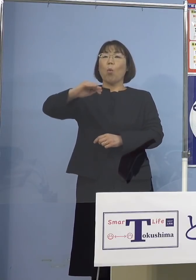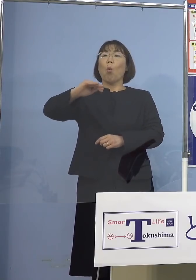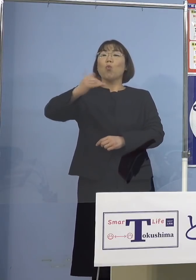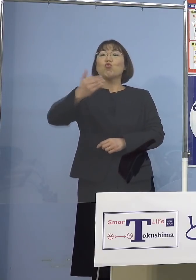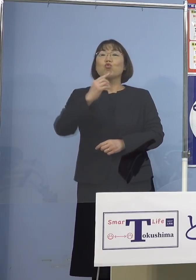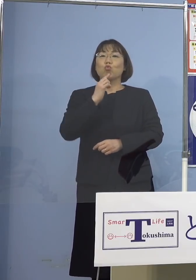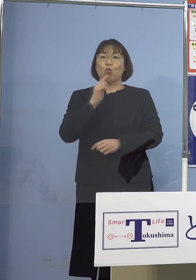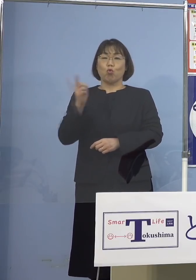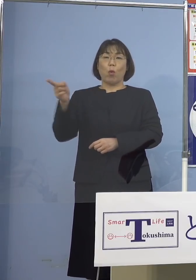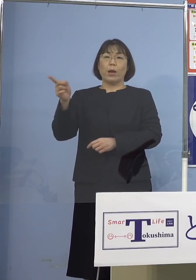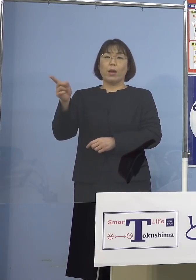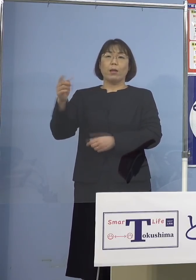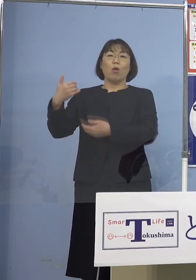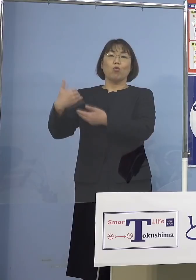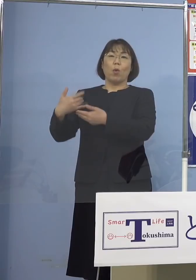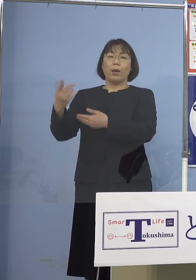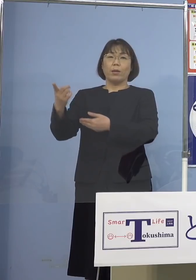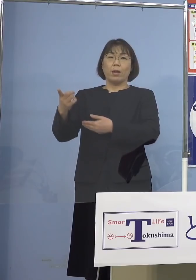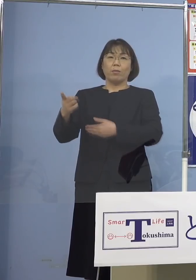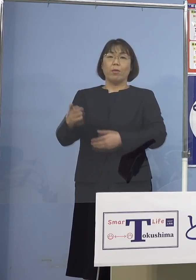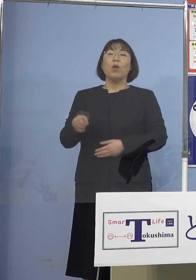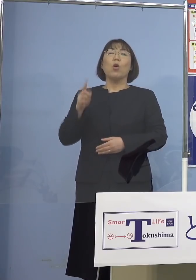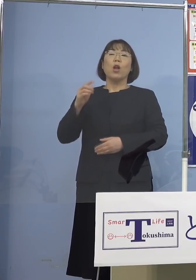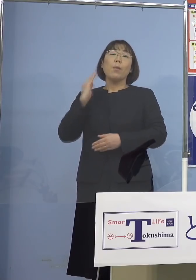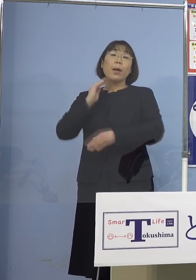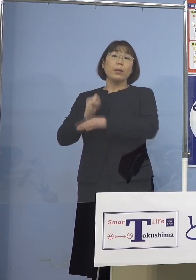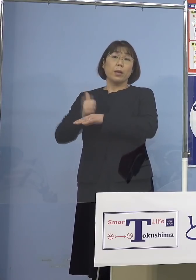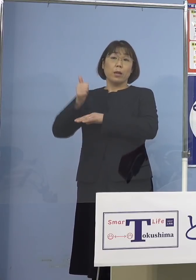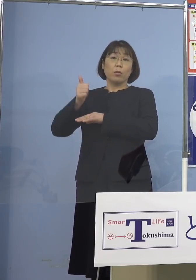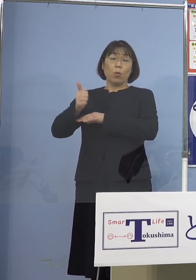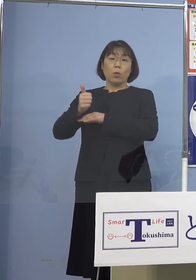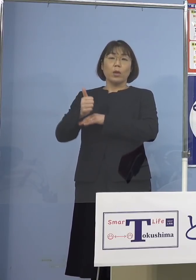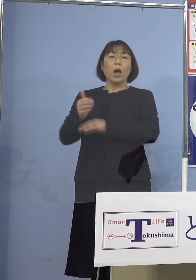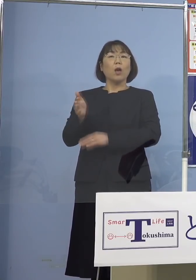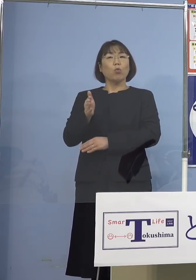それもあって岸田総理の方から そろそろと